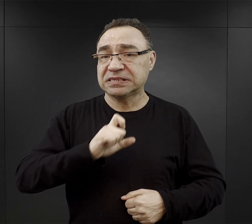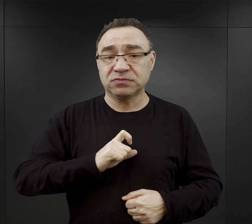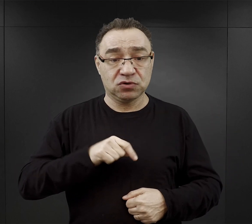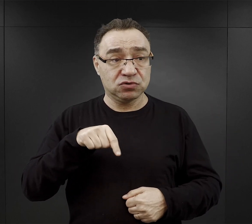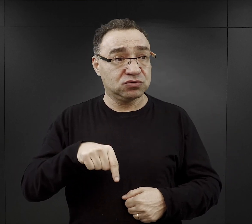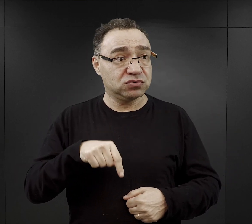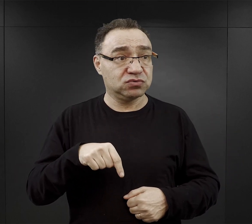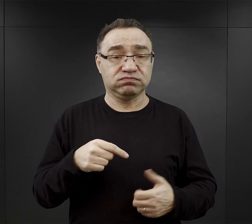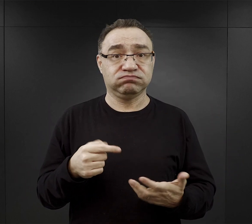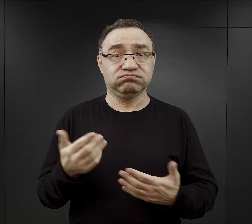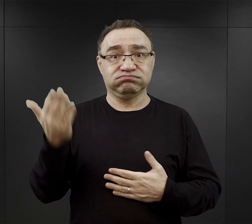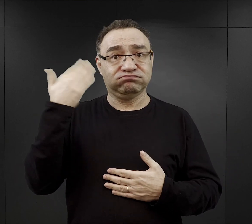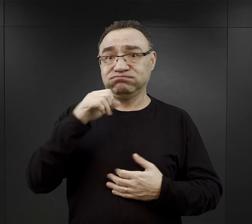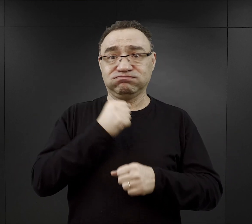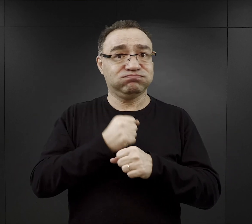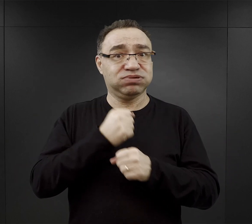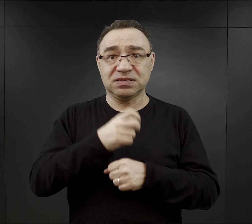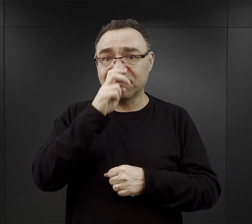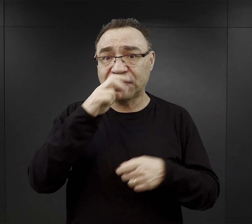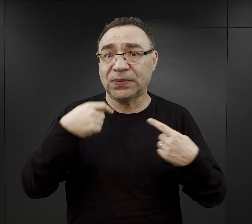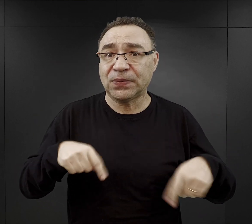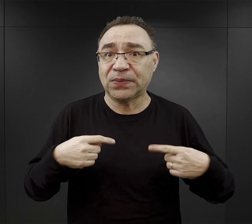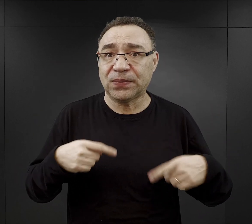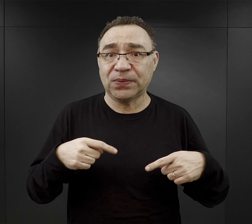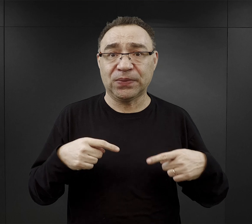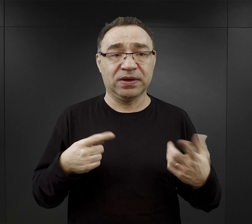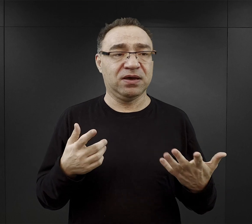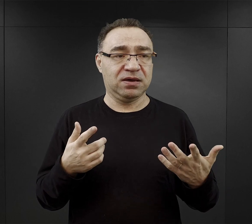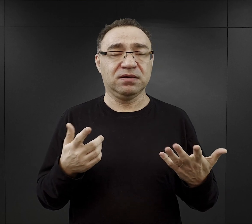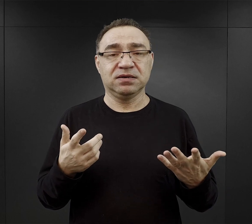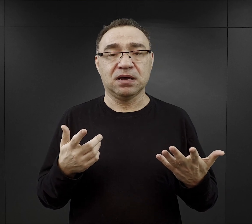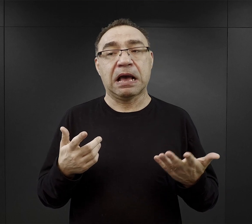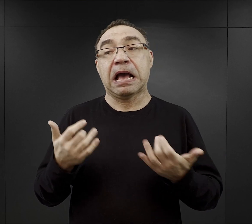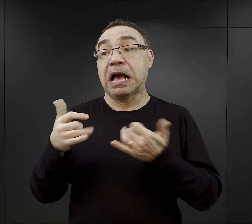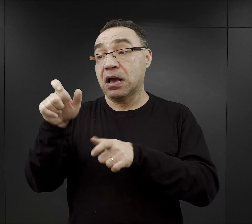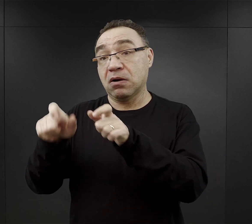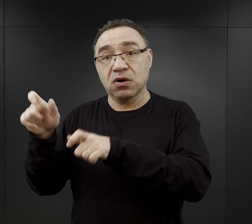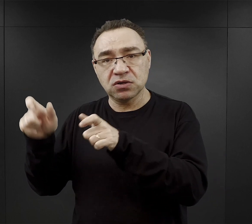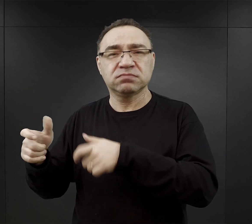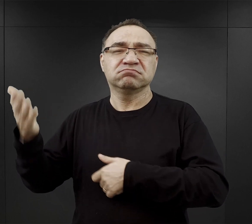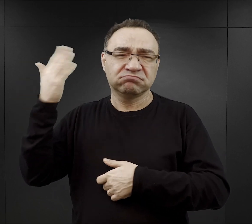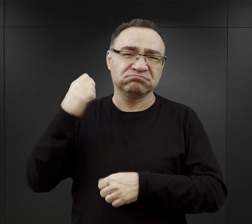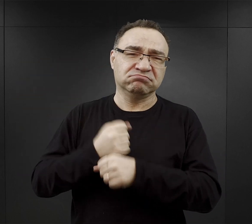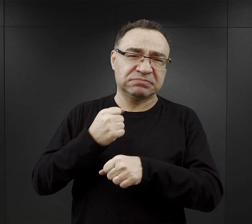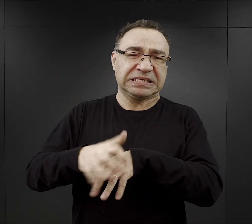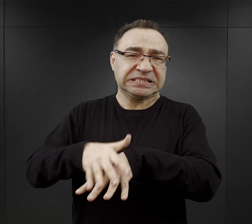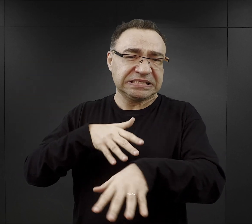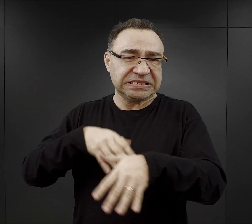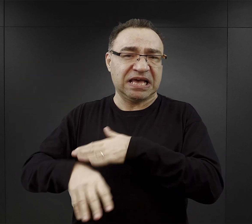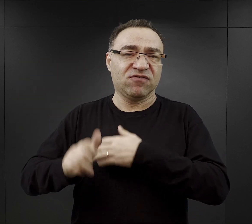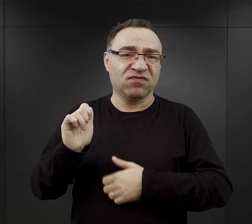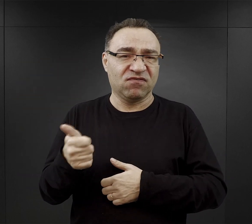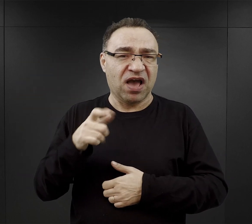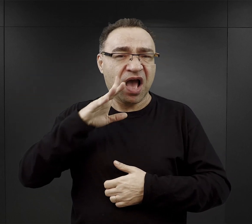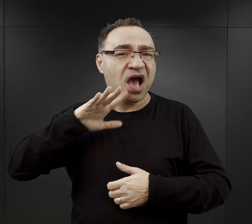wcześniej nie wykonywali ciężkiej pracy. Natomiast o wiele łatwiej było tym którzy mieli konkretny, jak to się mówi fach w ręku,